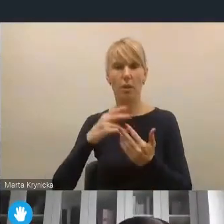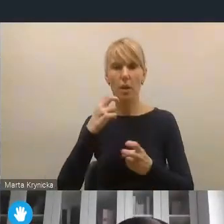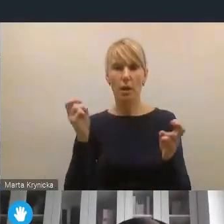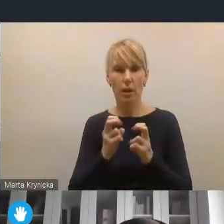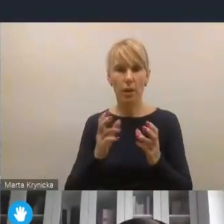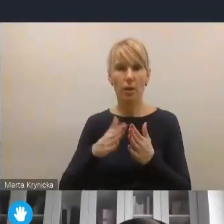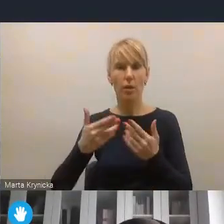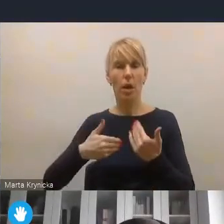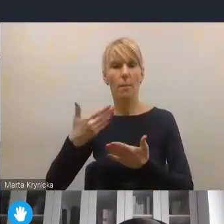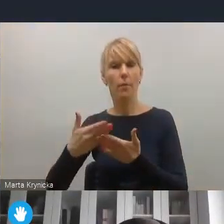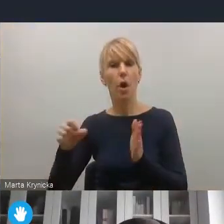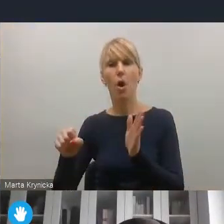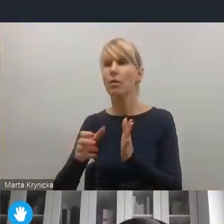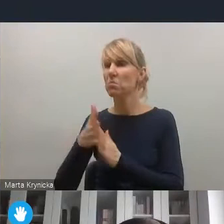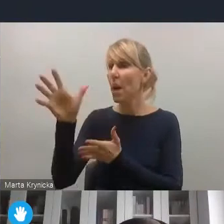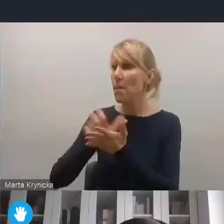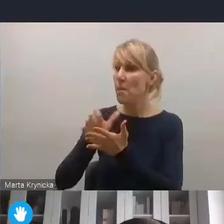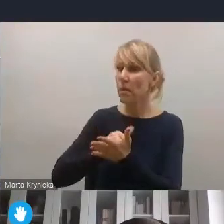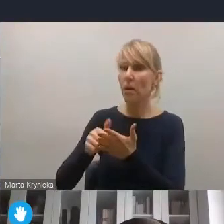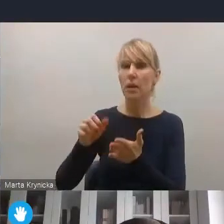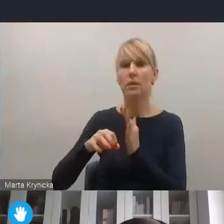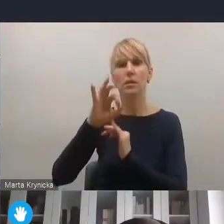z odnawialnych źródeł energii, ale nie tylko.